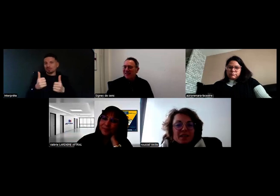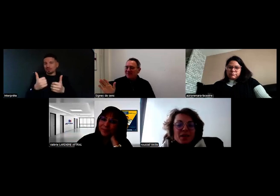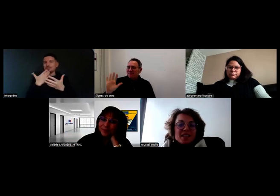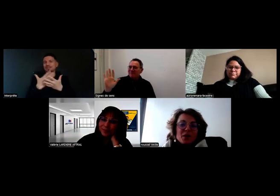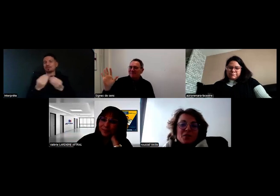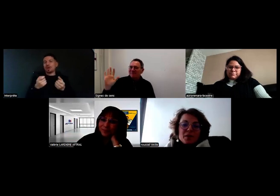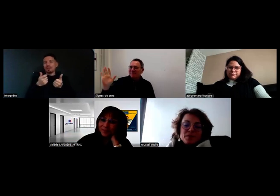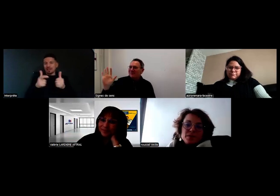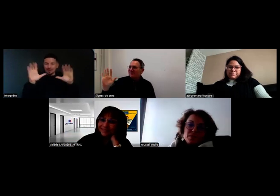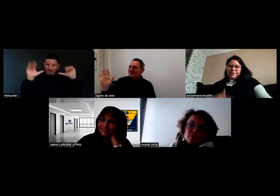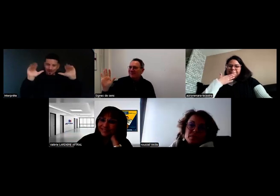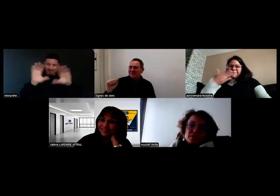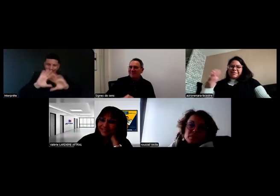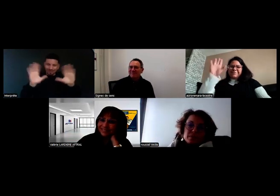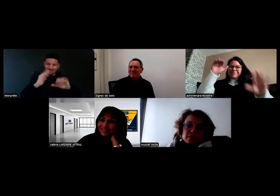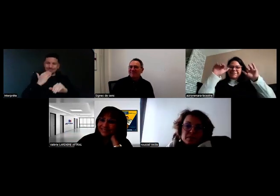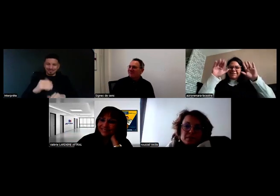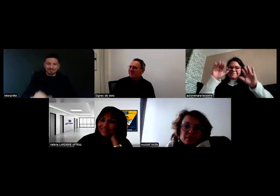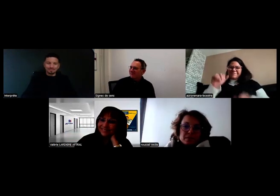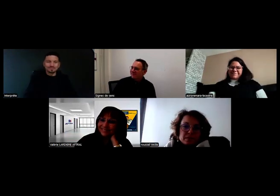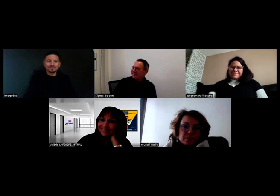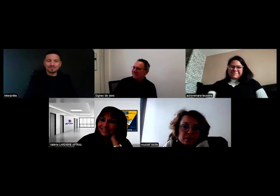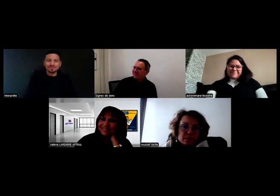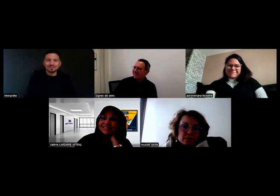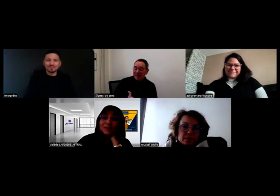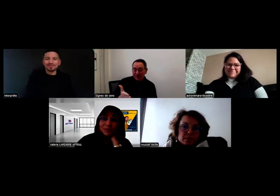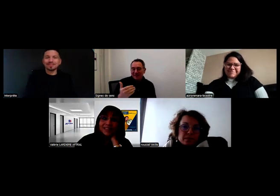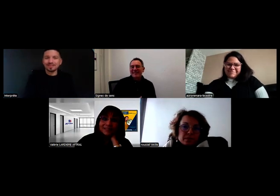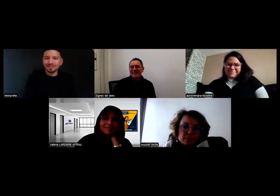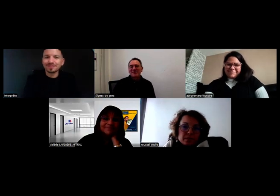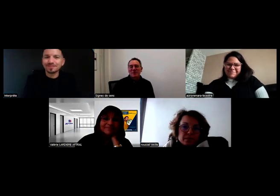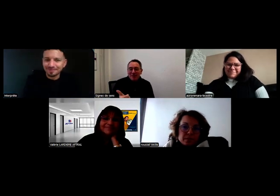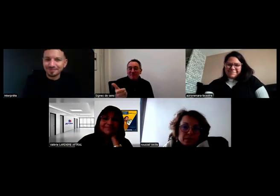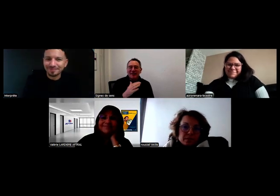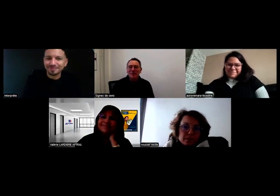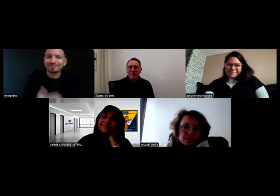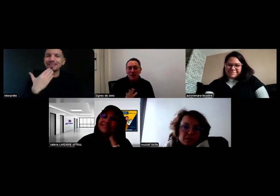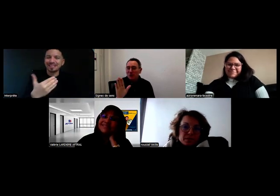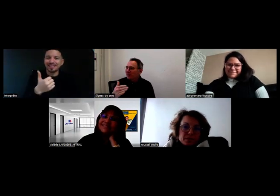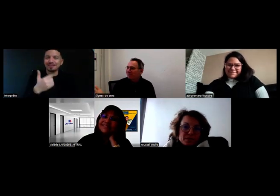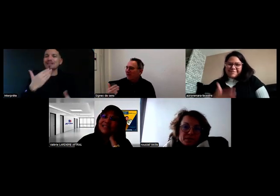Merci, au revoir. Merci à Thomas Quennehen de nous avoir accompagnés. Oui, merci Thomas ! - Merci !